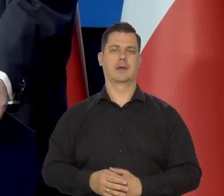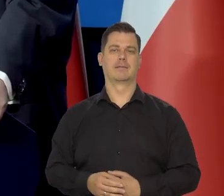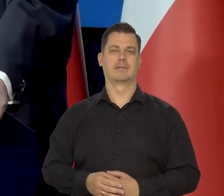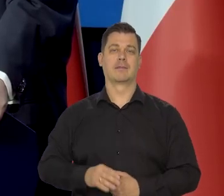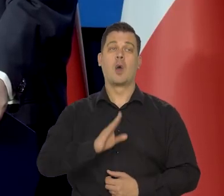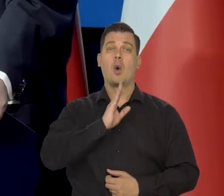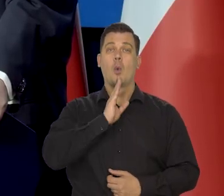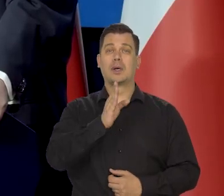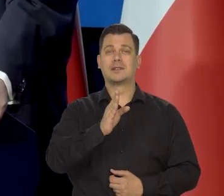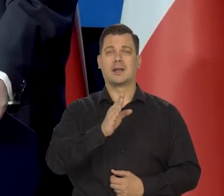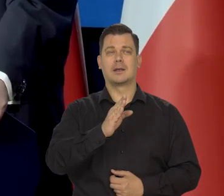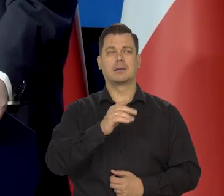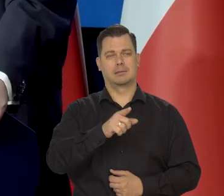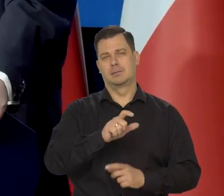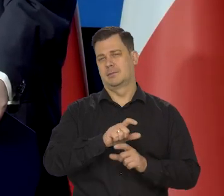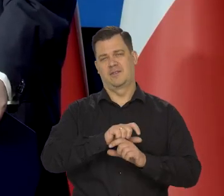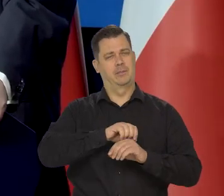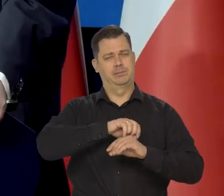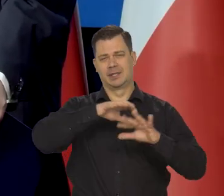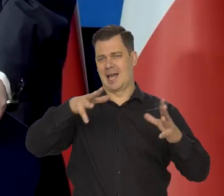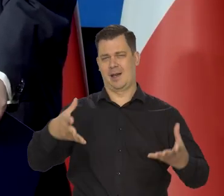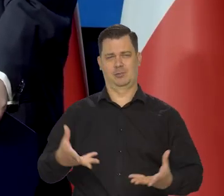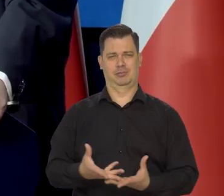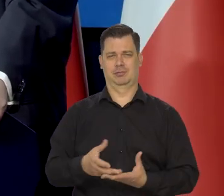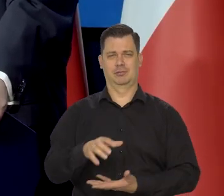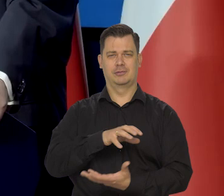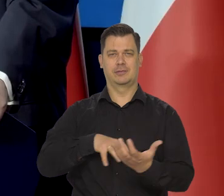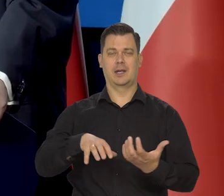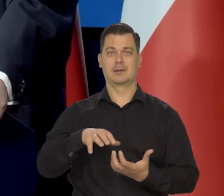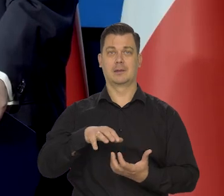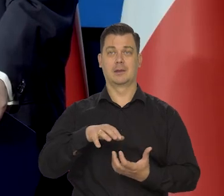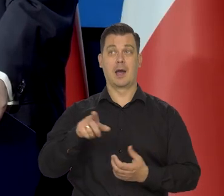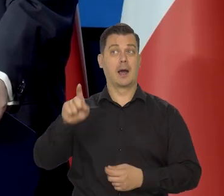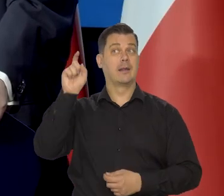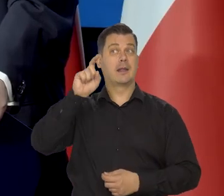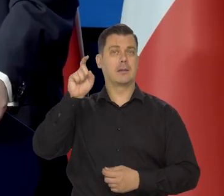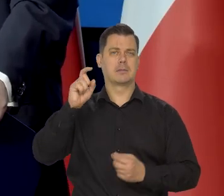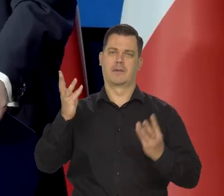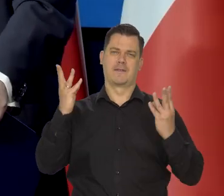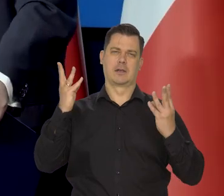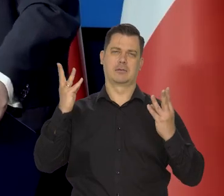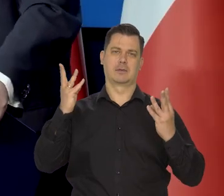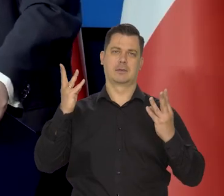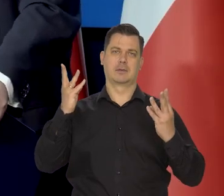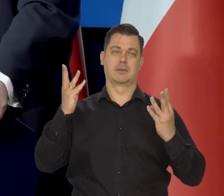Ameryka oddziałuje na nasz cały świat oczywiście, ale dla nas Niemcy są najważniejsze, a potem strefa euro.